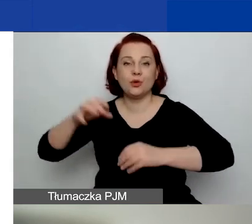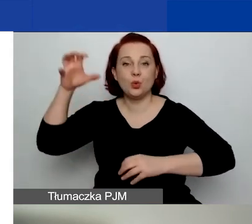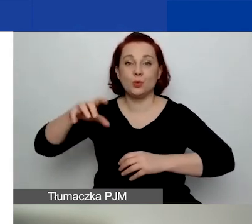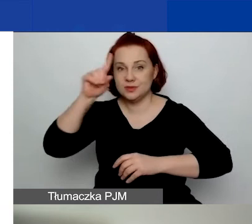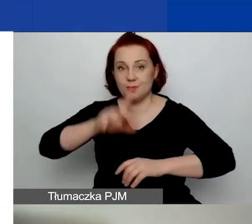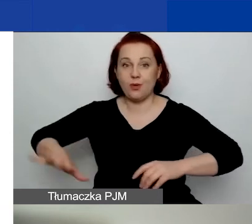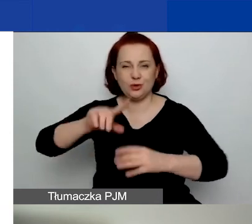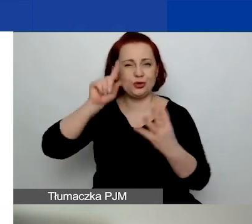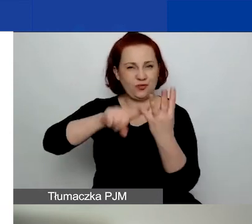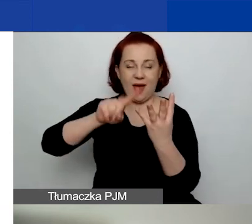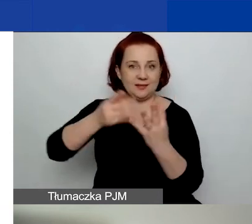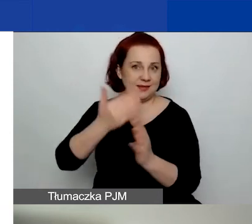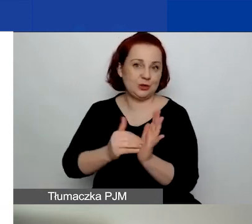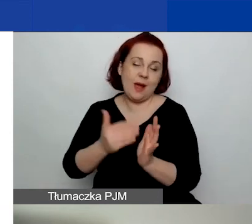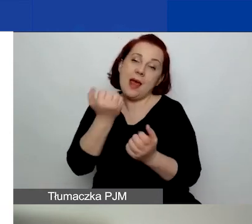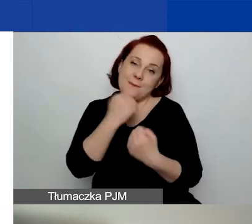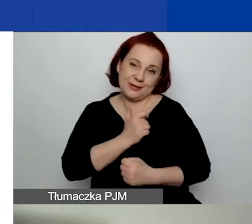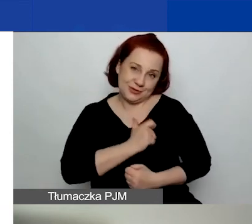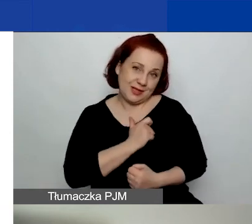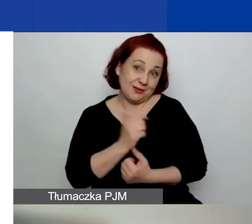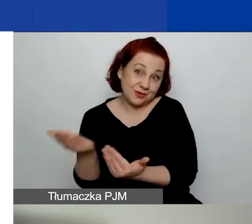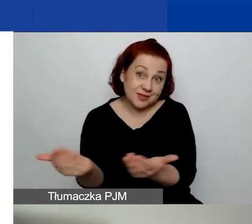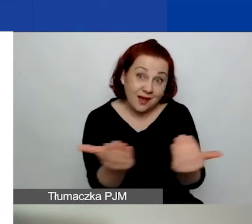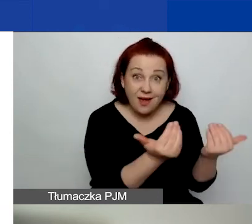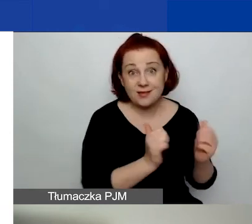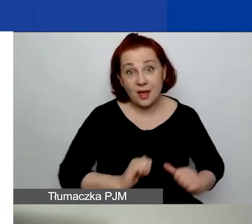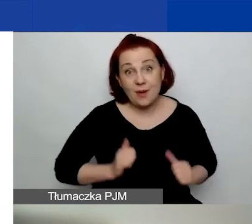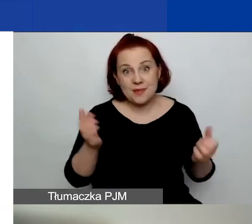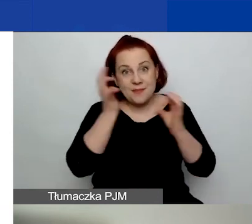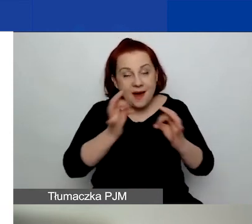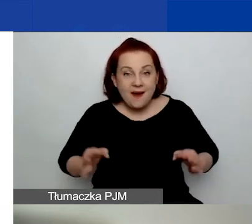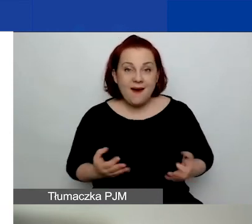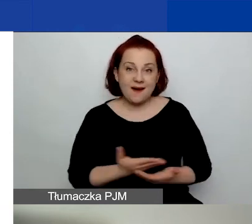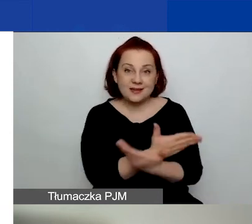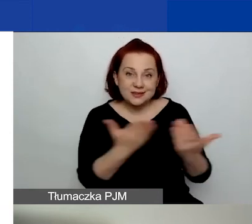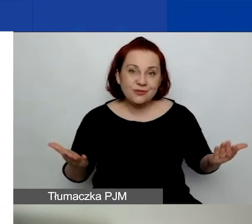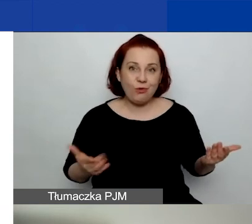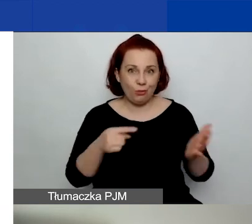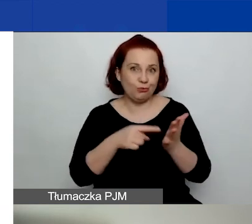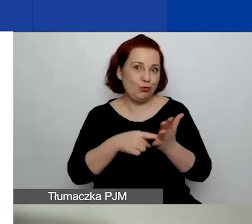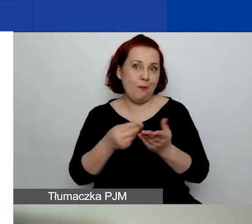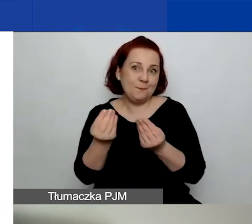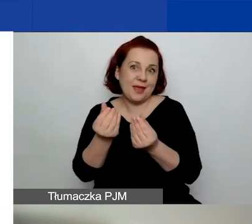Natomiast bardzo serdecznie do tego zachęcamy, żebyście państwo o te środki aplikowali,